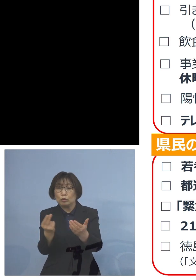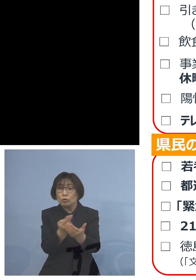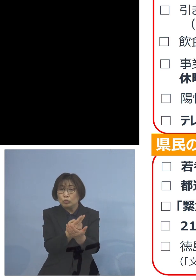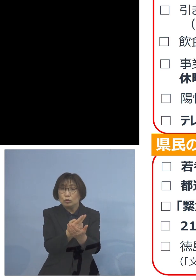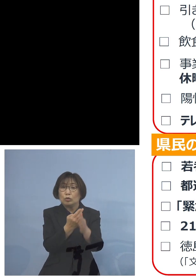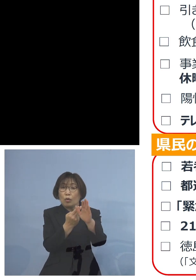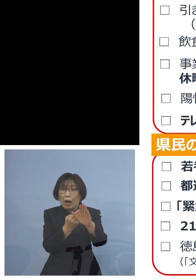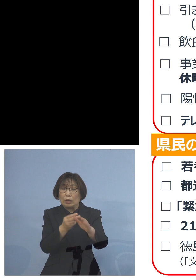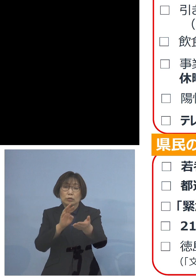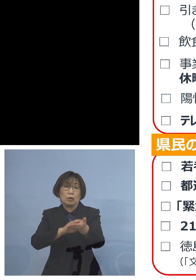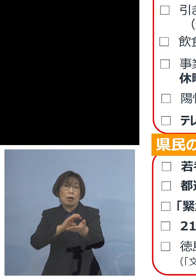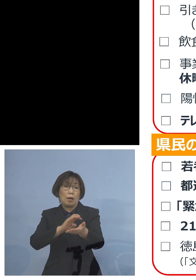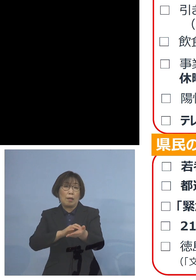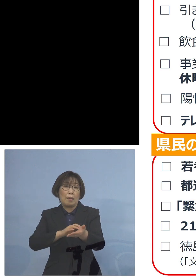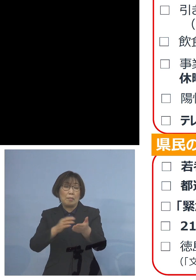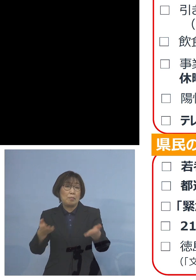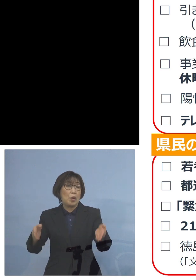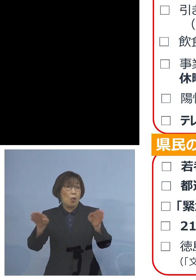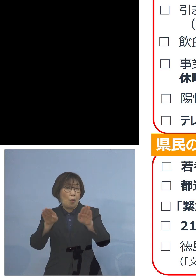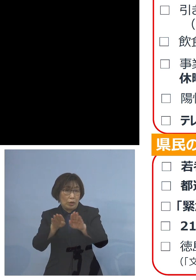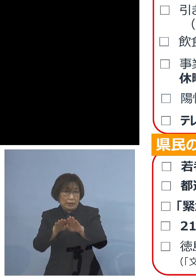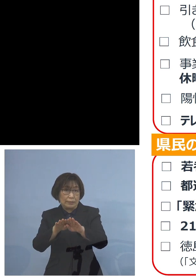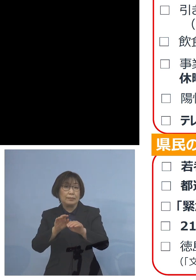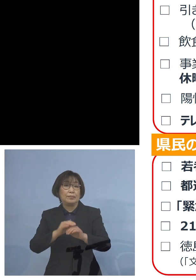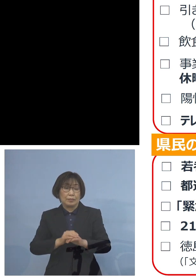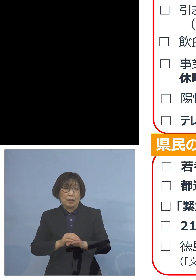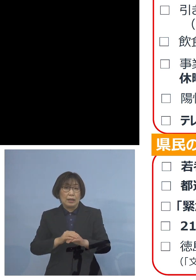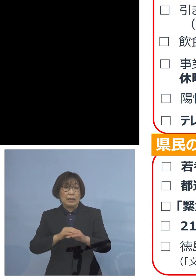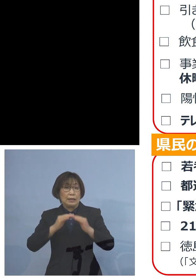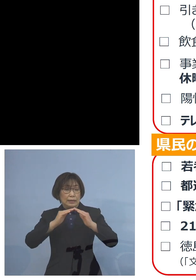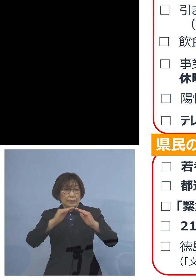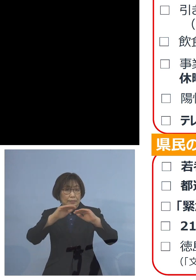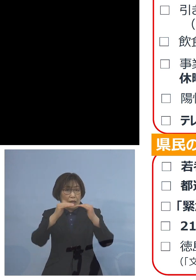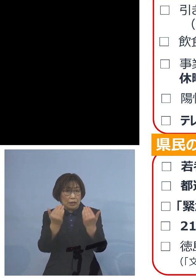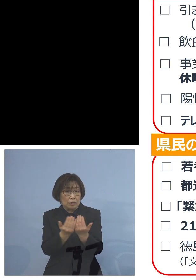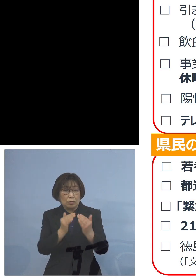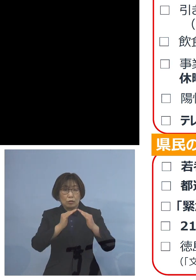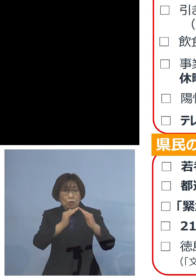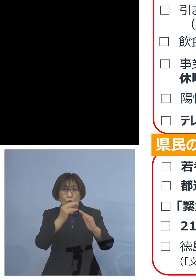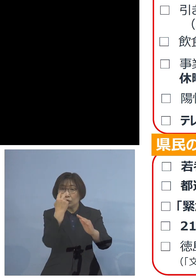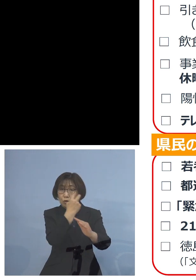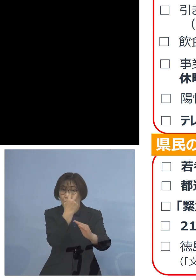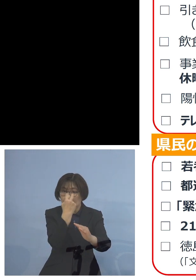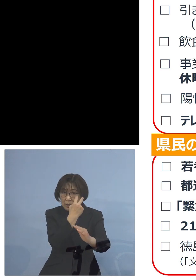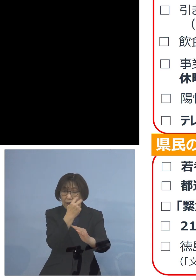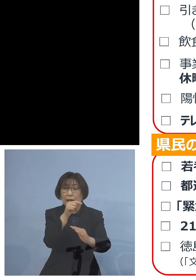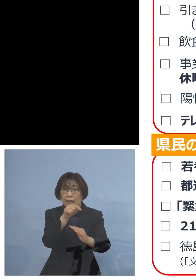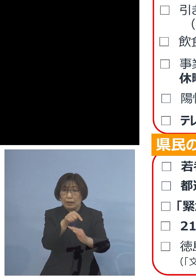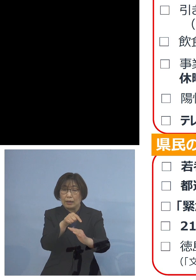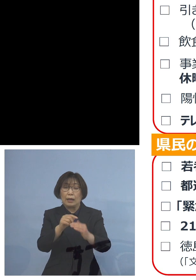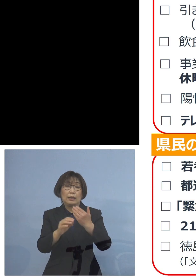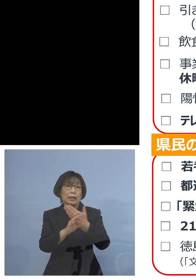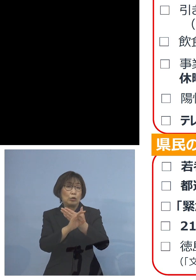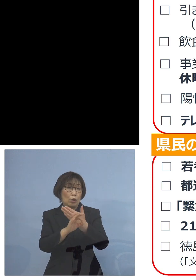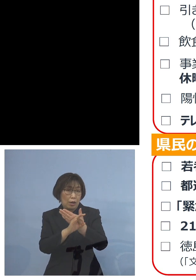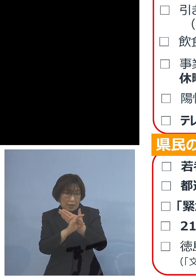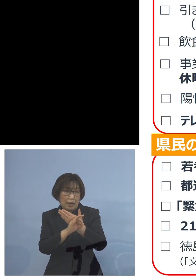させていただいたところ いわゆる全数調査ですね それを例えば 事業所にも広げること